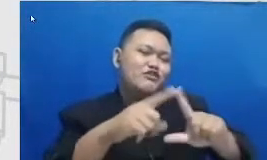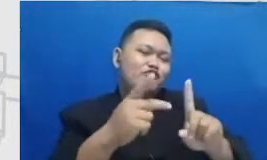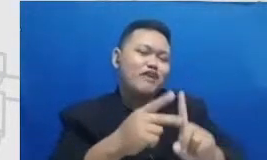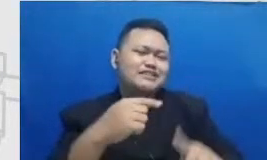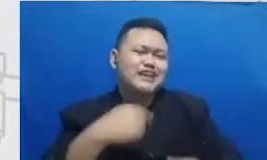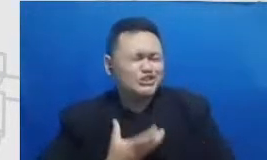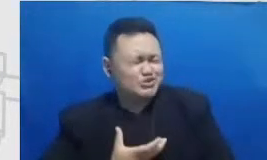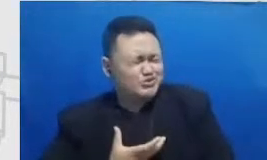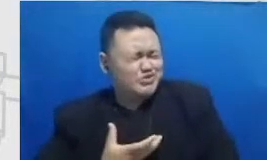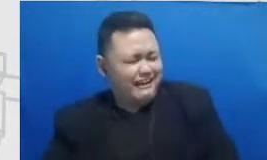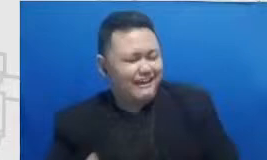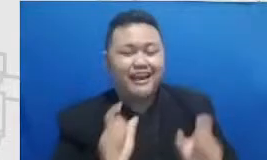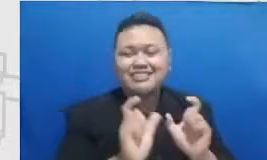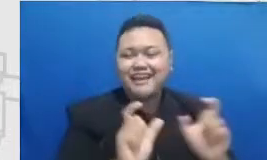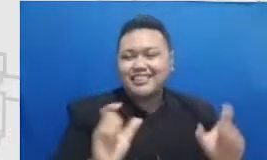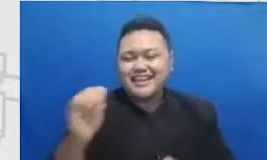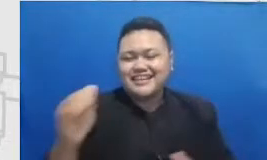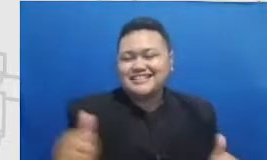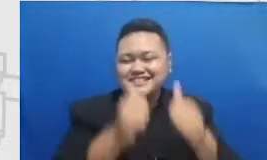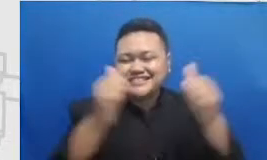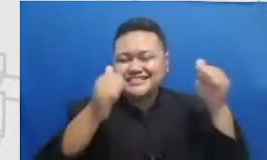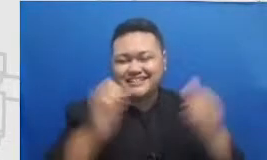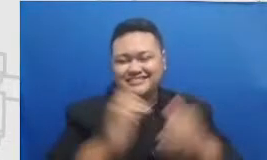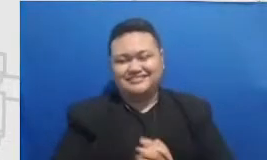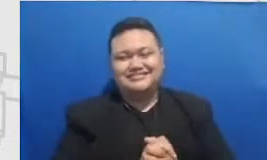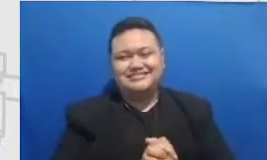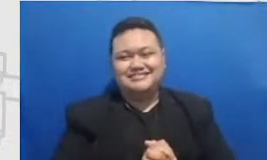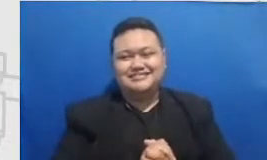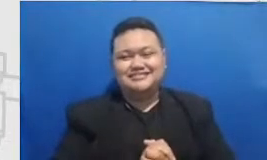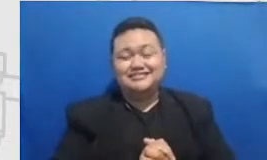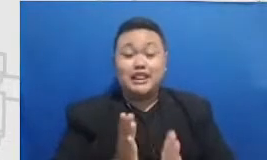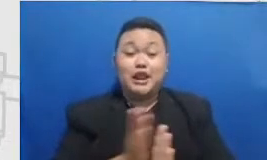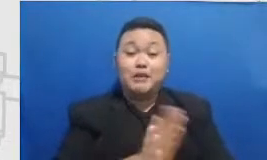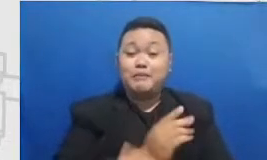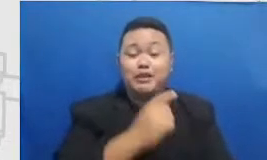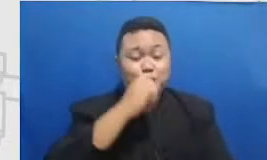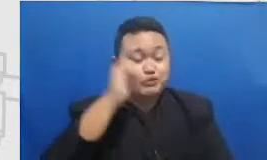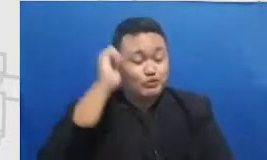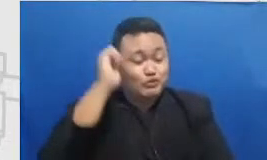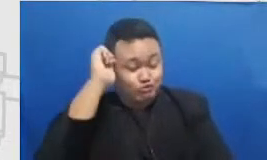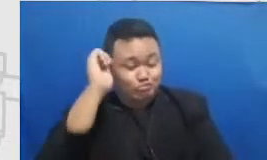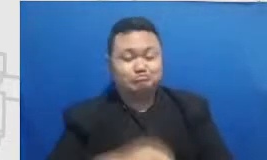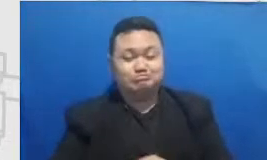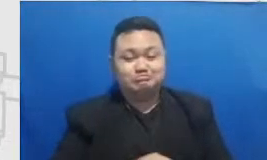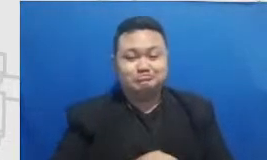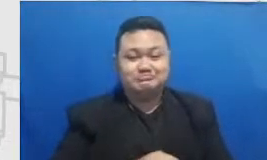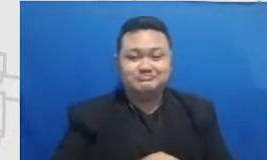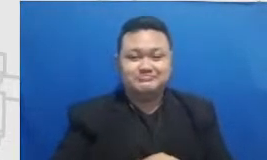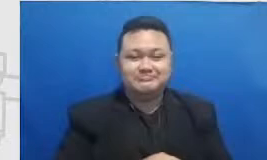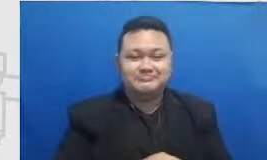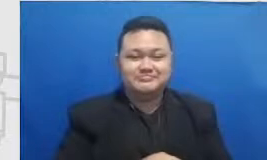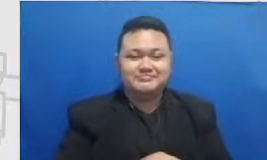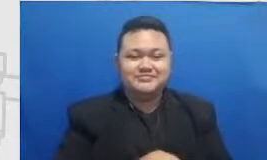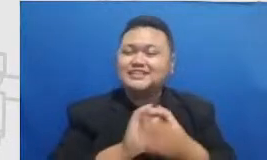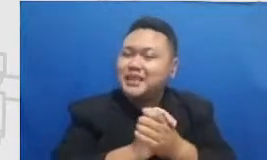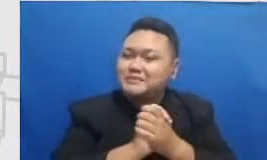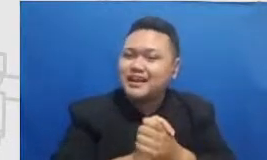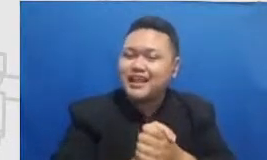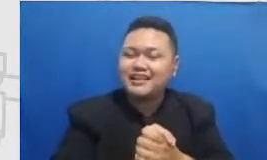musyrifah akan lahir catatan Najwa dan makanannya Mata Najwa masalah salam kenal bu Syarifah Aku